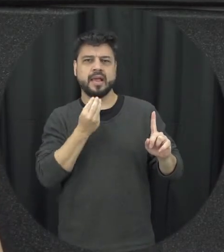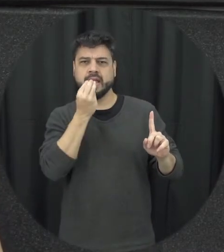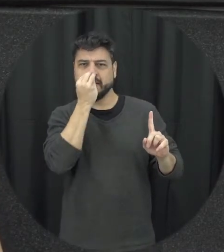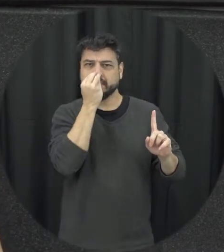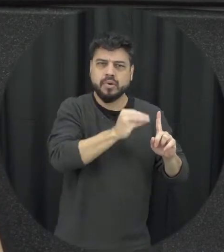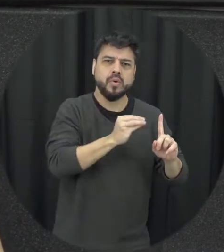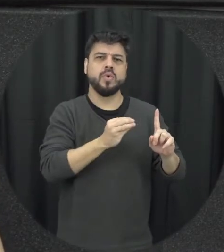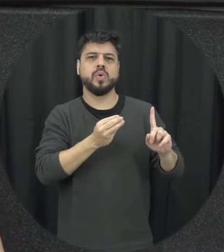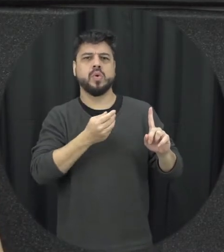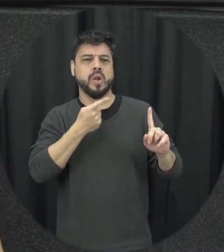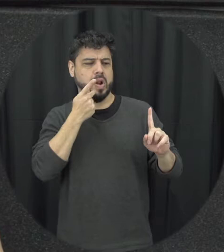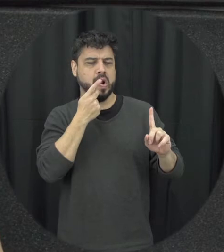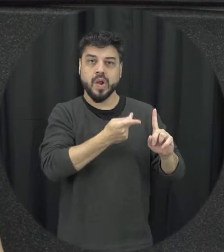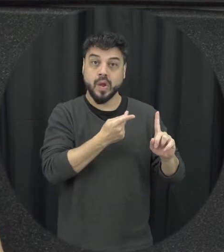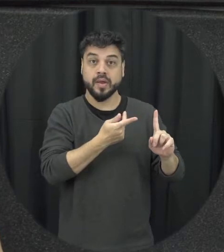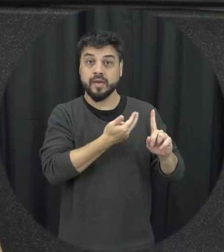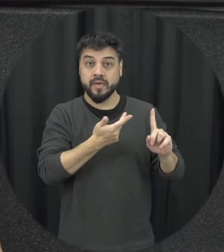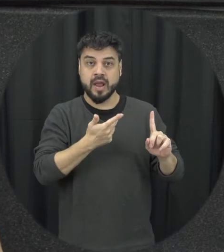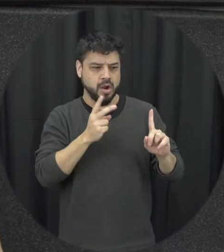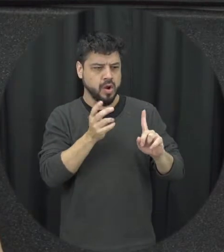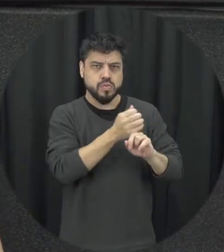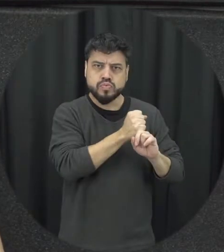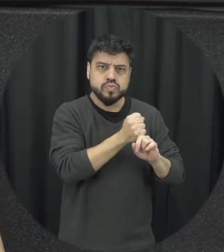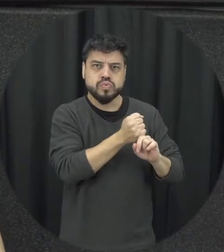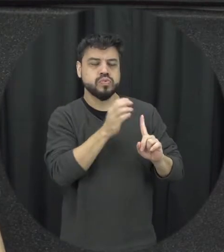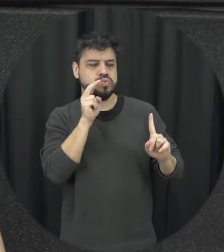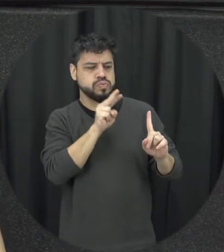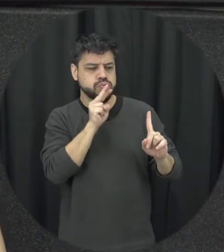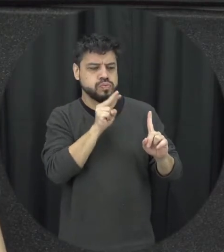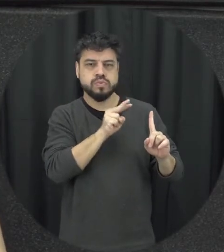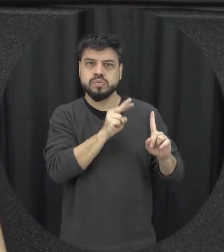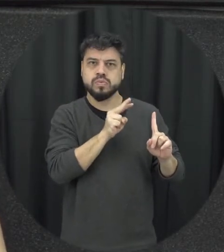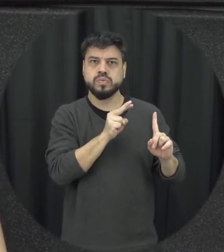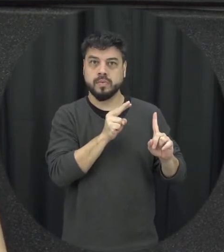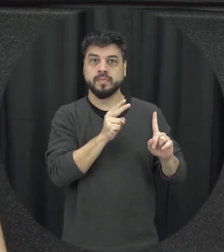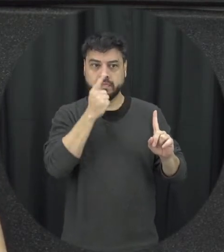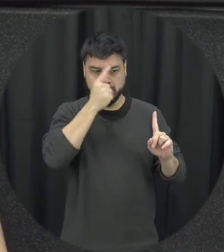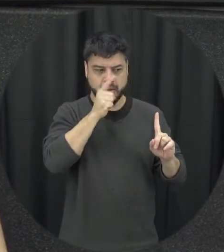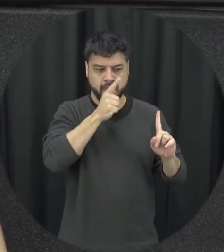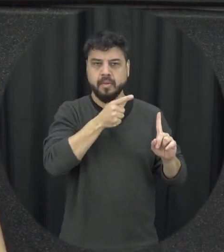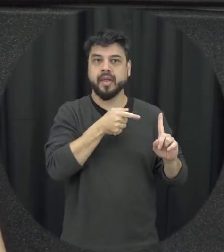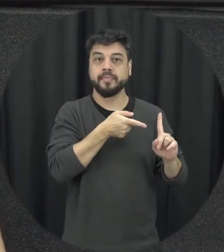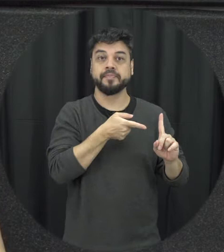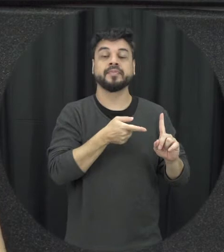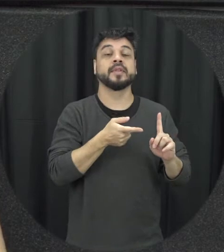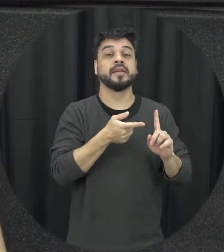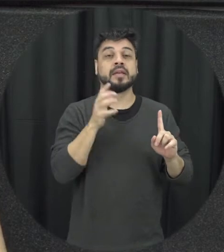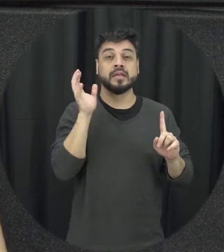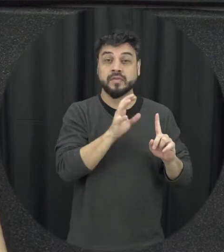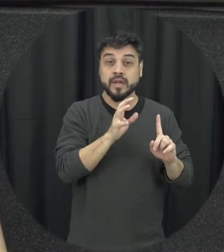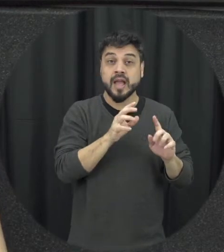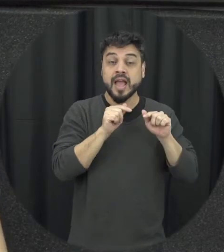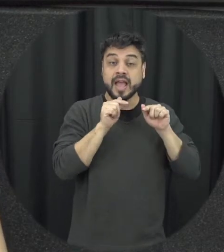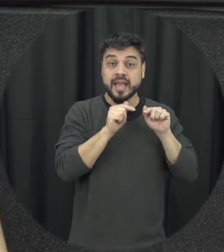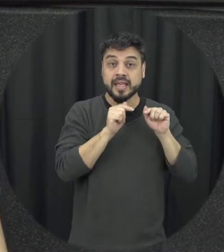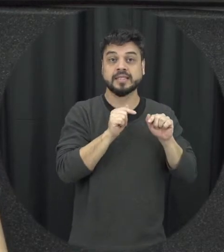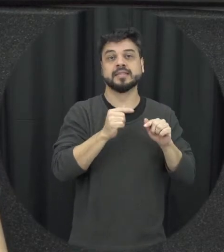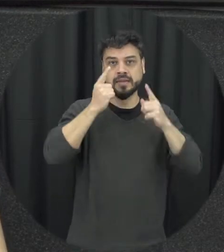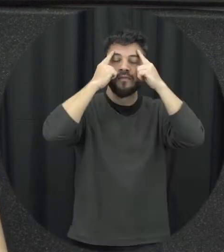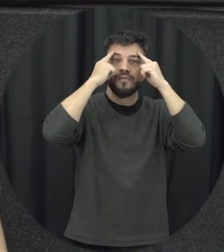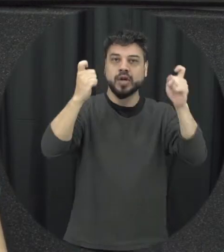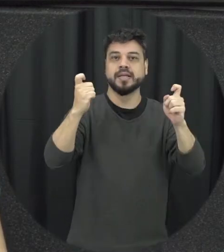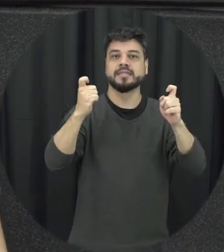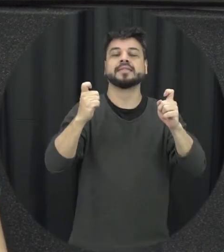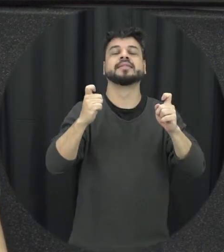controlar, controle psicológico muitas vezes então esse tipo de violência precisa bastante a gente dá